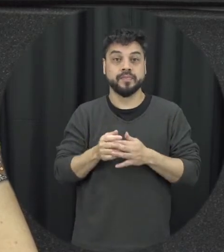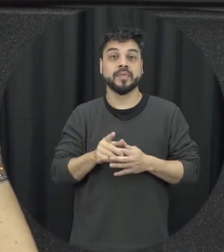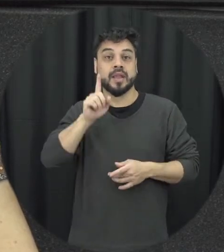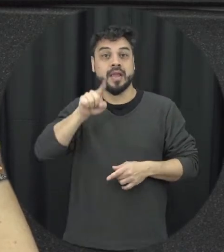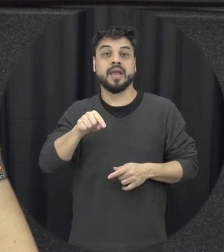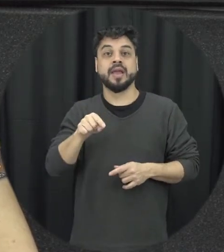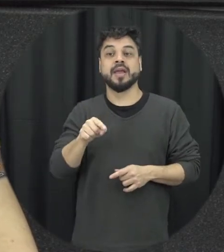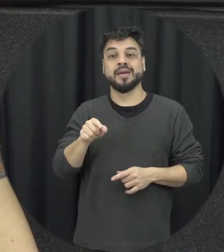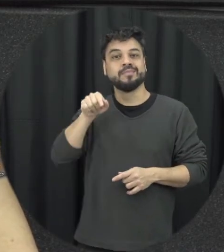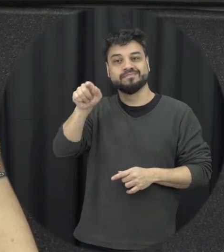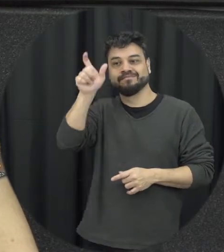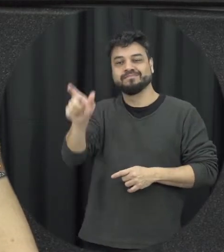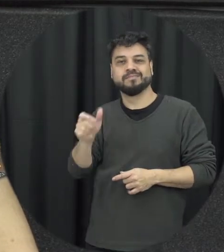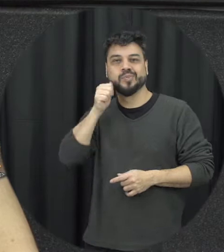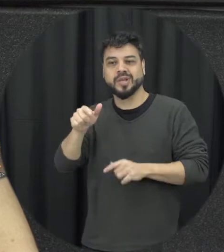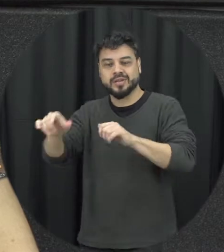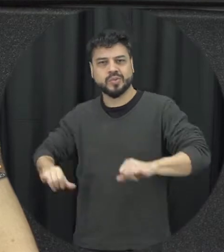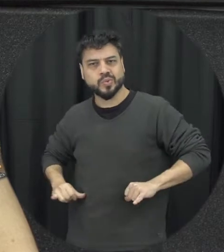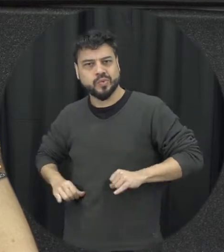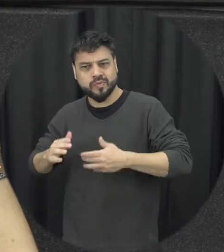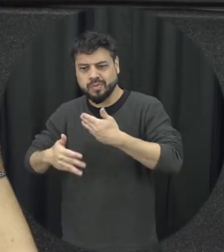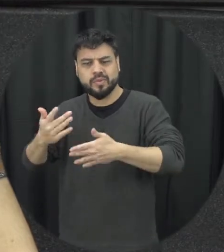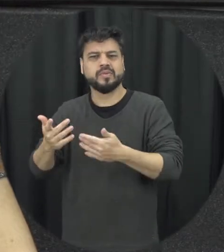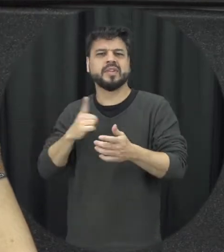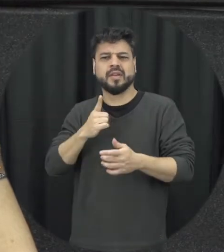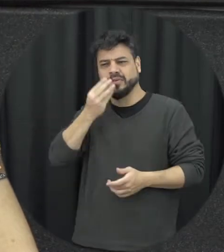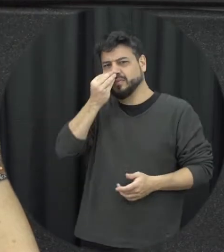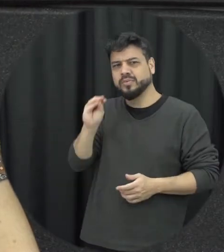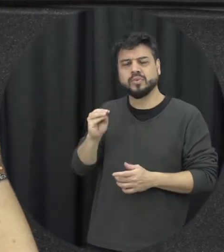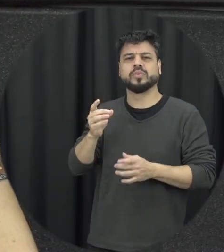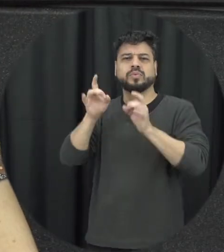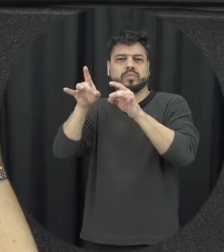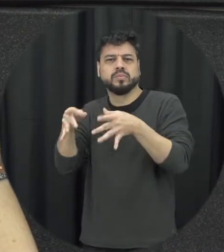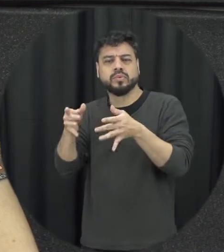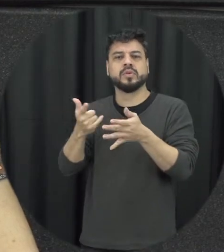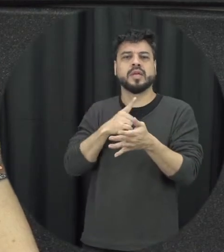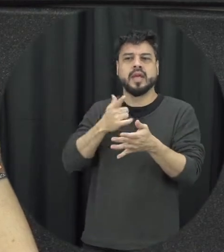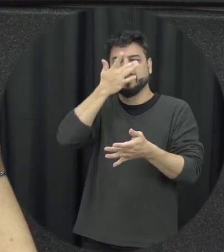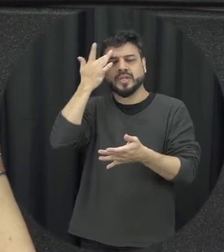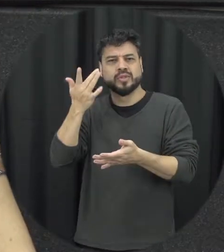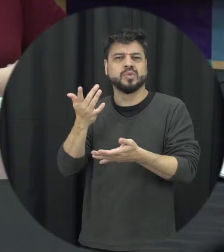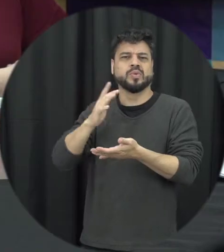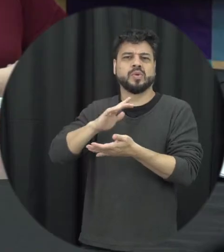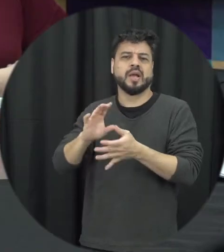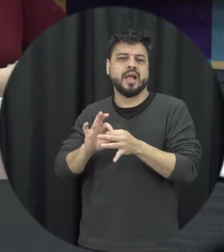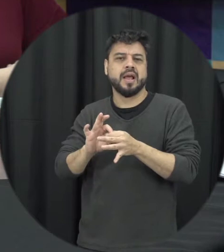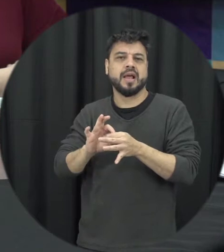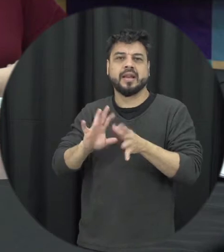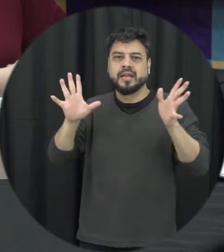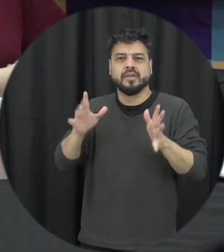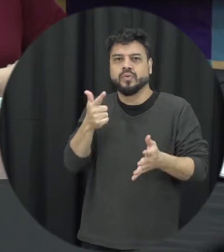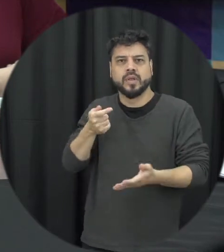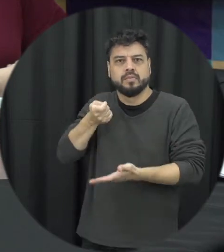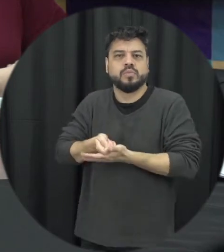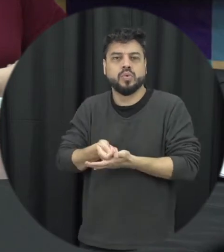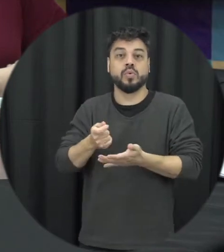simbólica a todo o processo de negligência de uma omissão, de impunidade e descaso com que a Maria da Penha